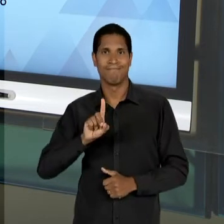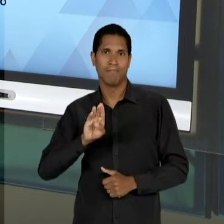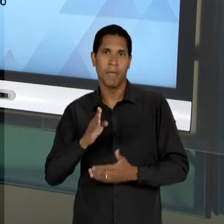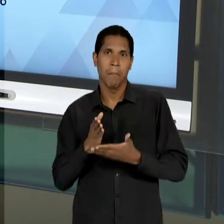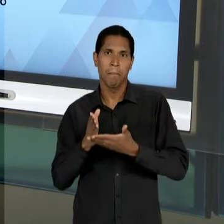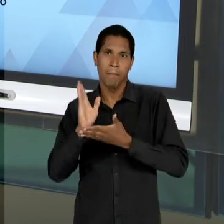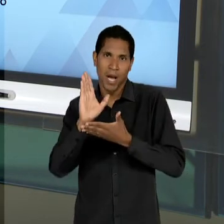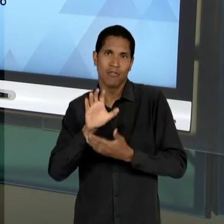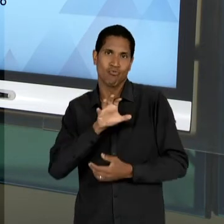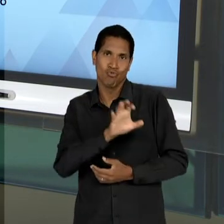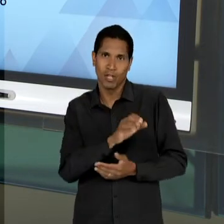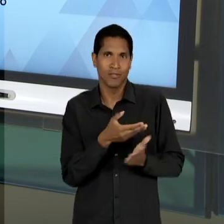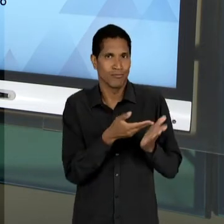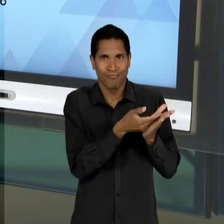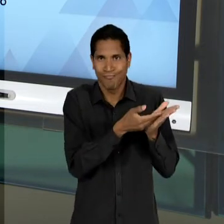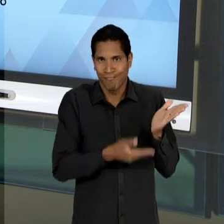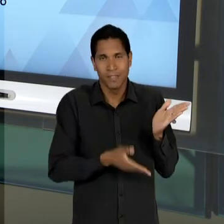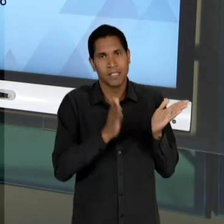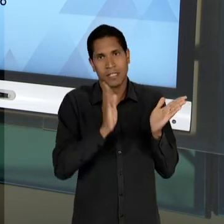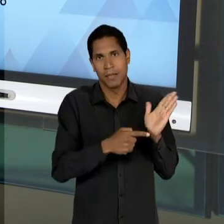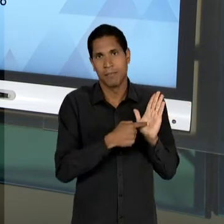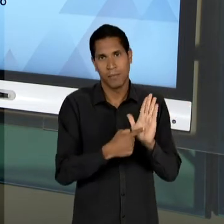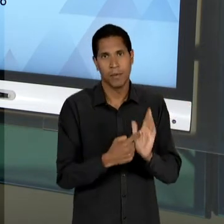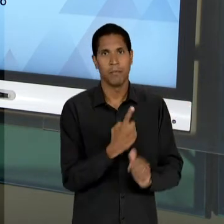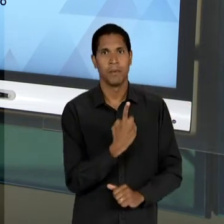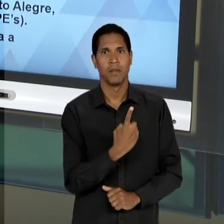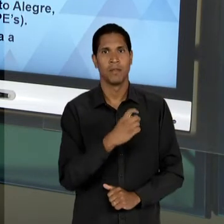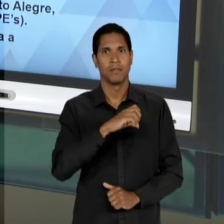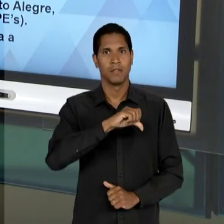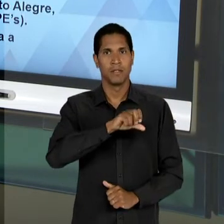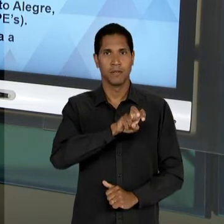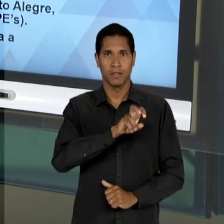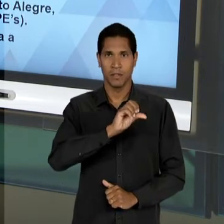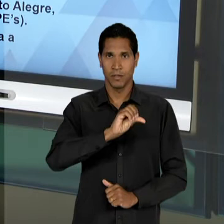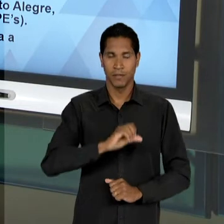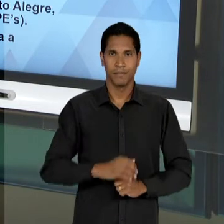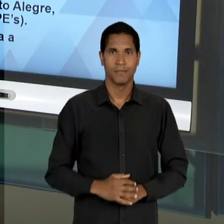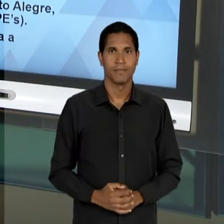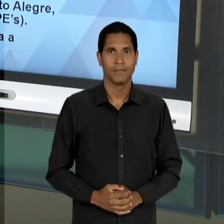NO SUBSTITUTIVO DE 1.959. AQUI CHEGAMOS À ÚLTIMA